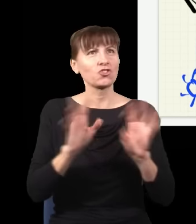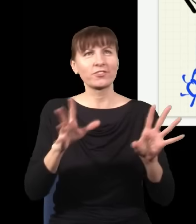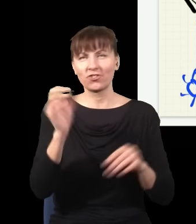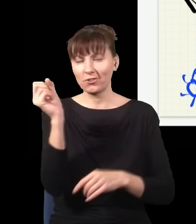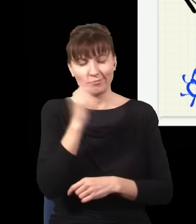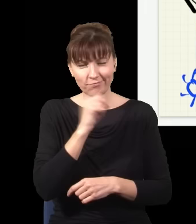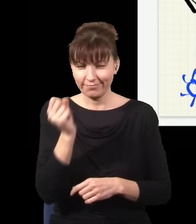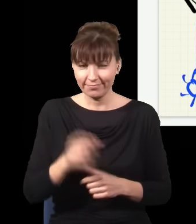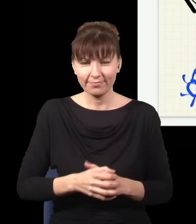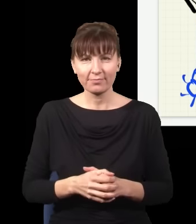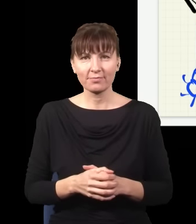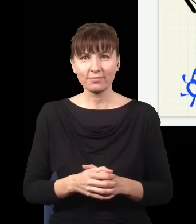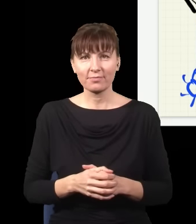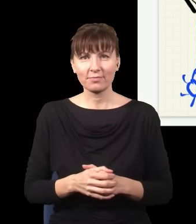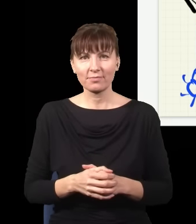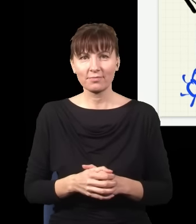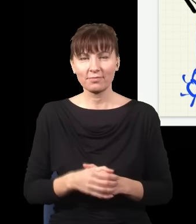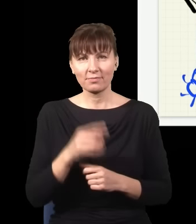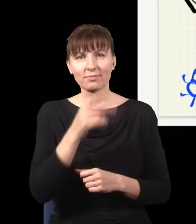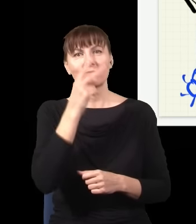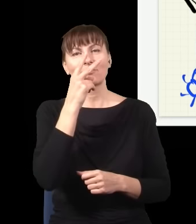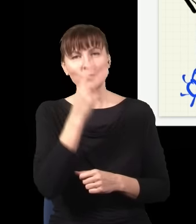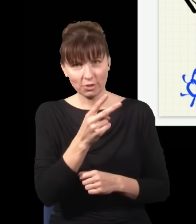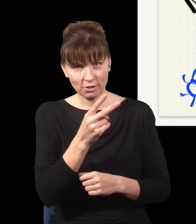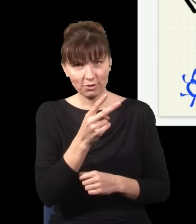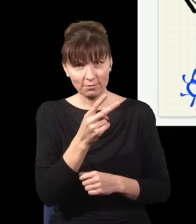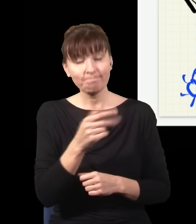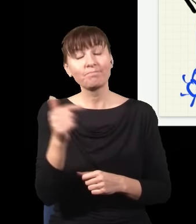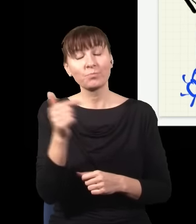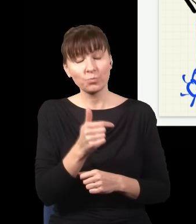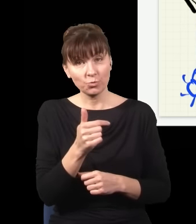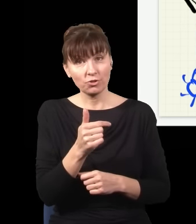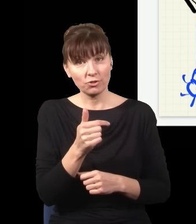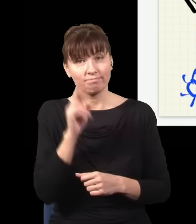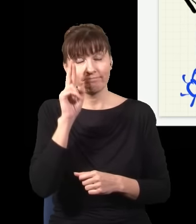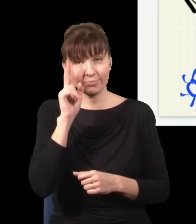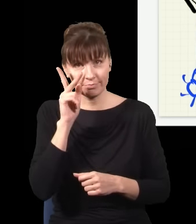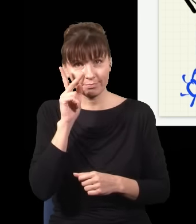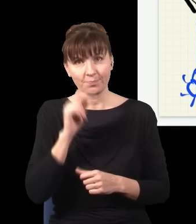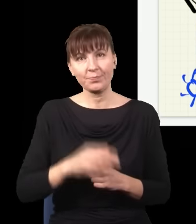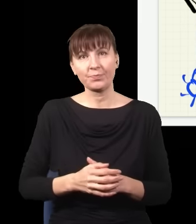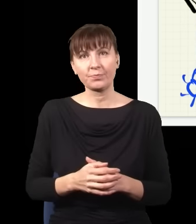I żeby to zobaczyć, trzeba zdać sobie sprawę z następującej rzeczy: otóż jak ja usłyszę kliknięcie